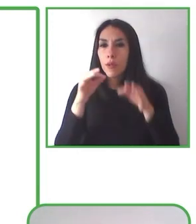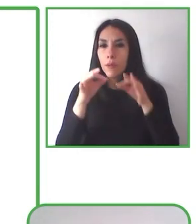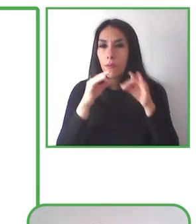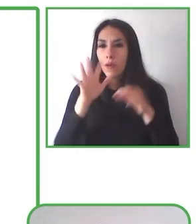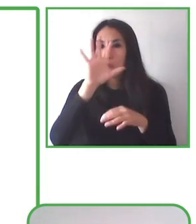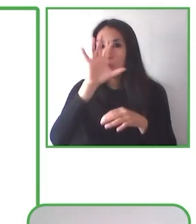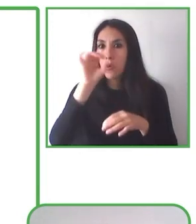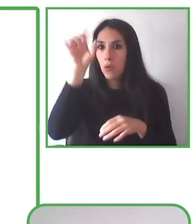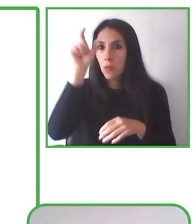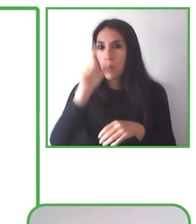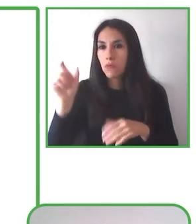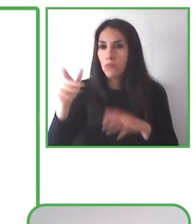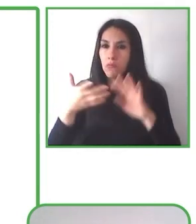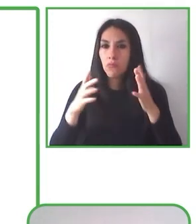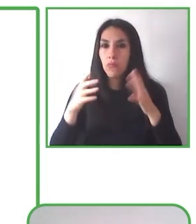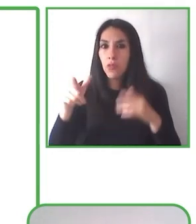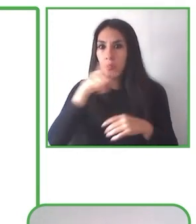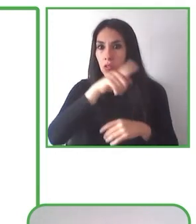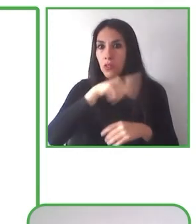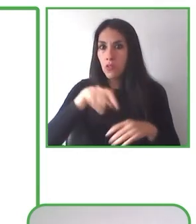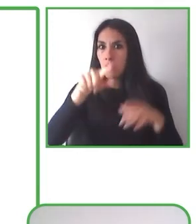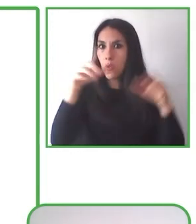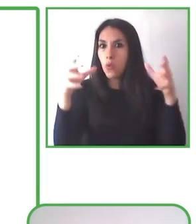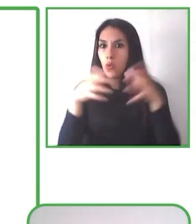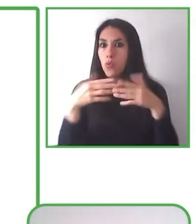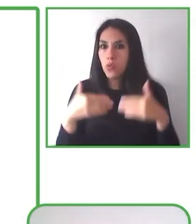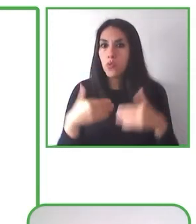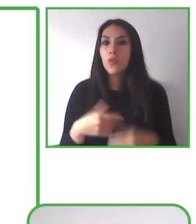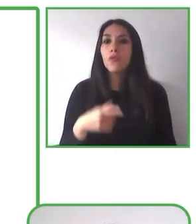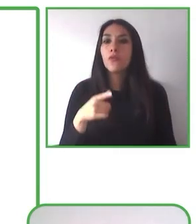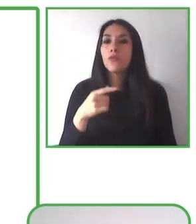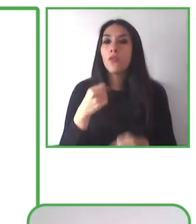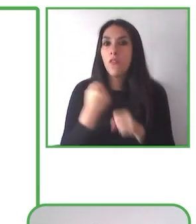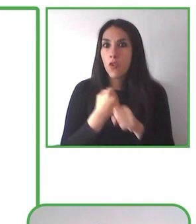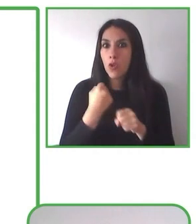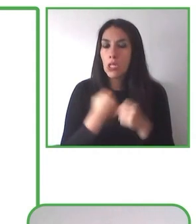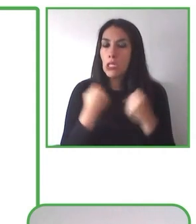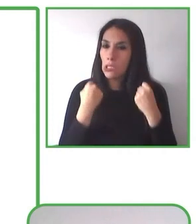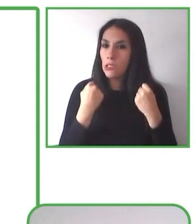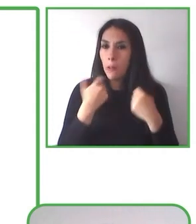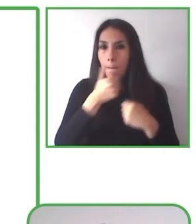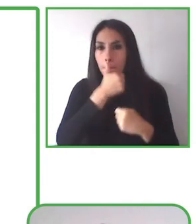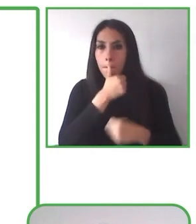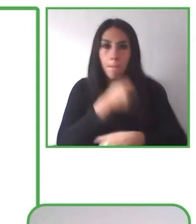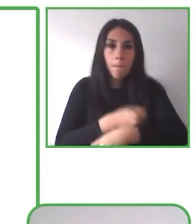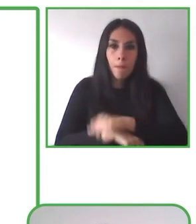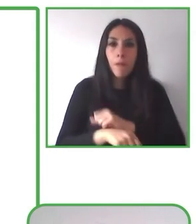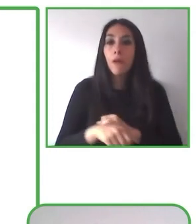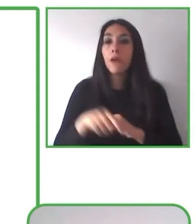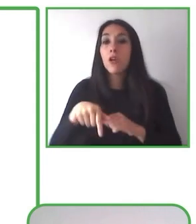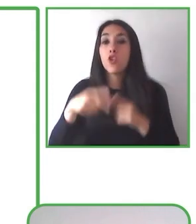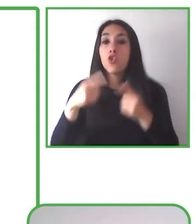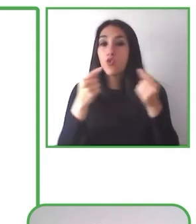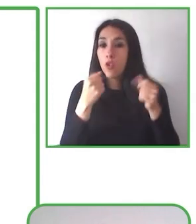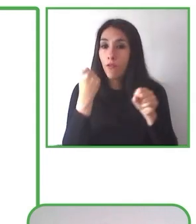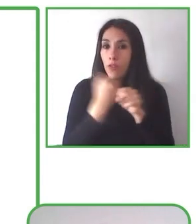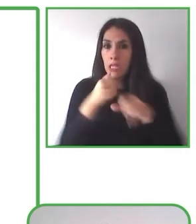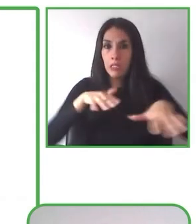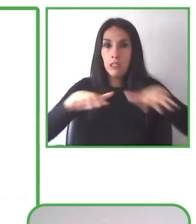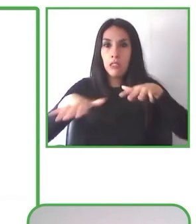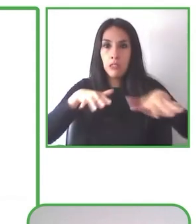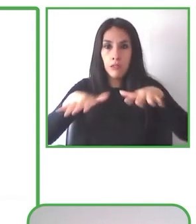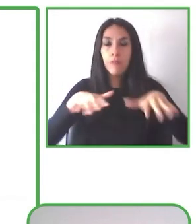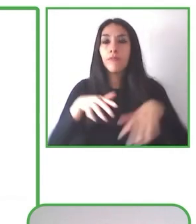puedan ellos comprender y valorar los espacios naturales y además poder vivir